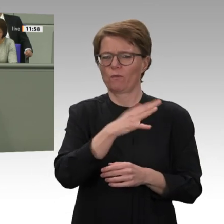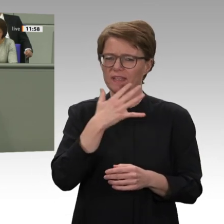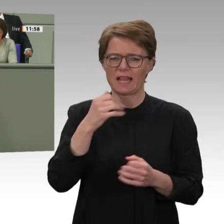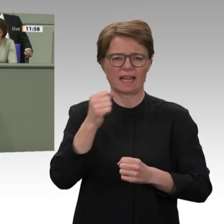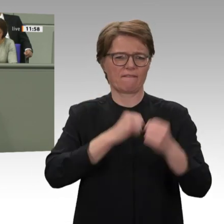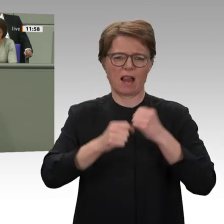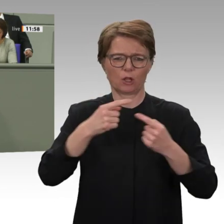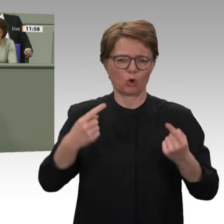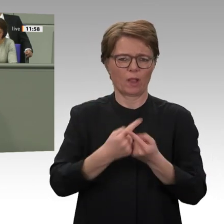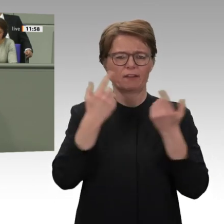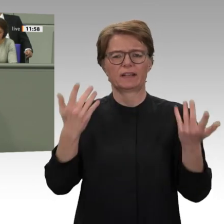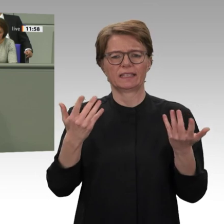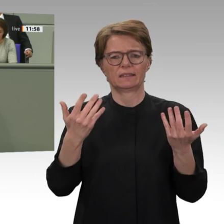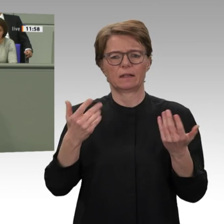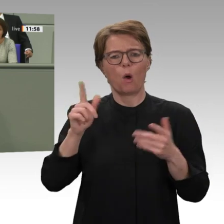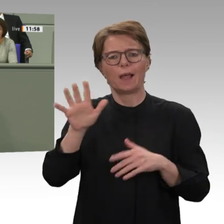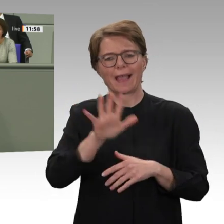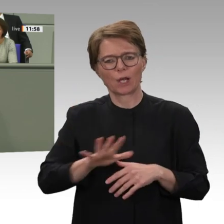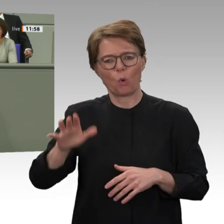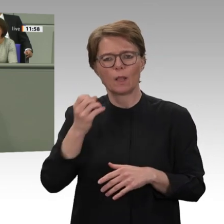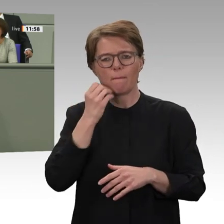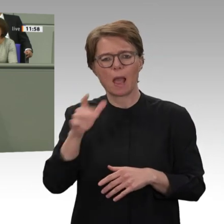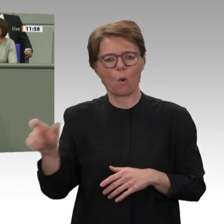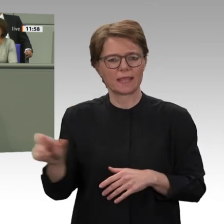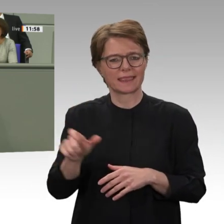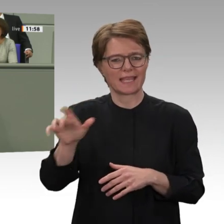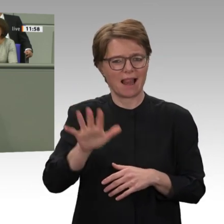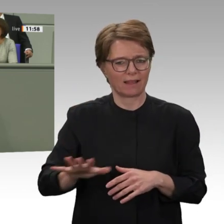die Europäische Union und auch Deutschland, die demokratischen und friedensfördernden